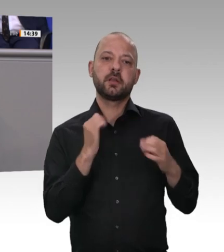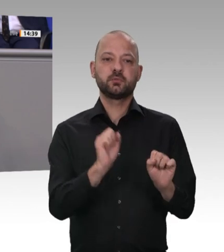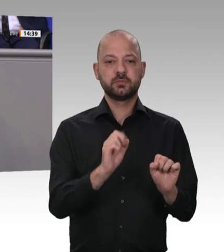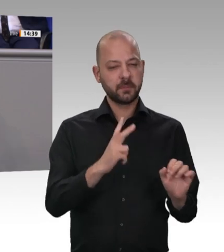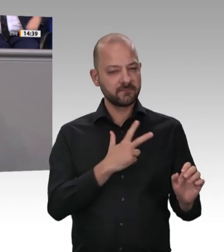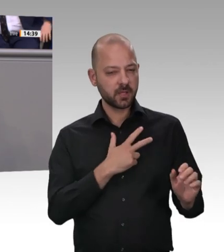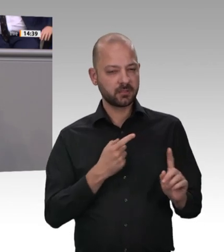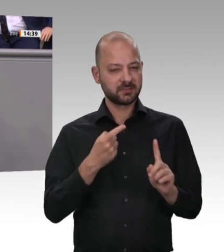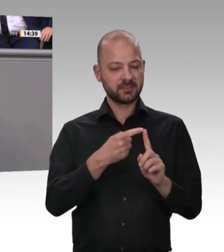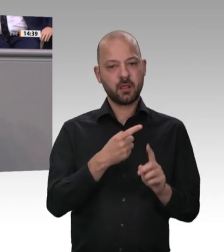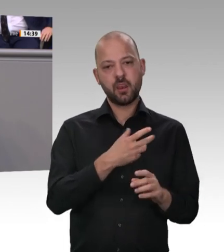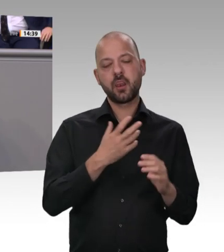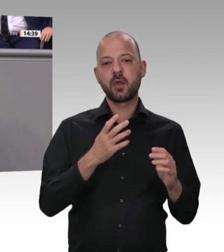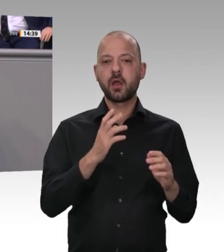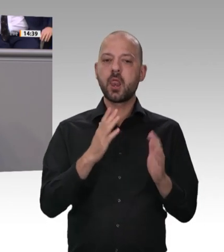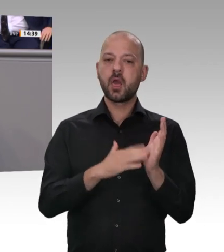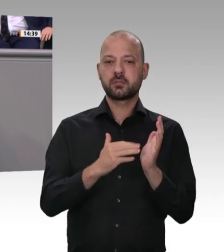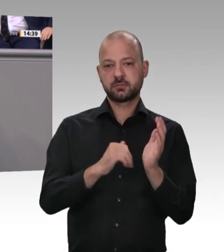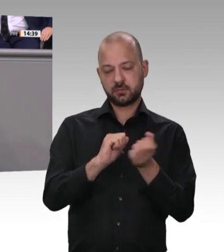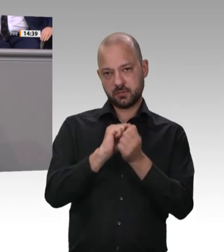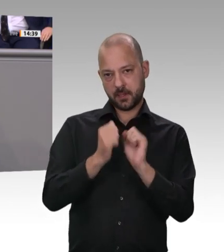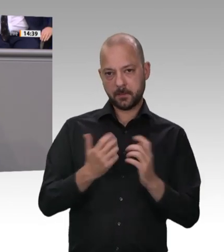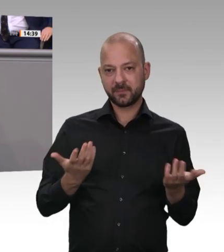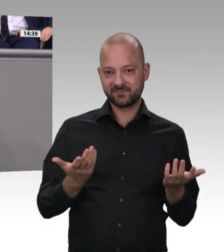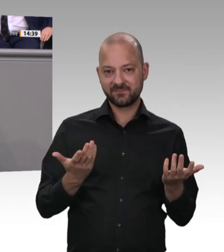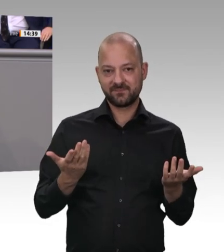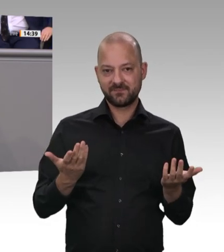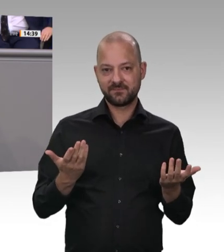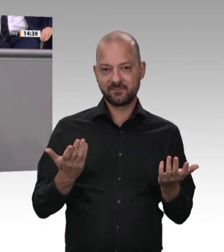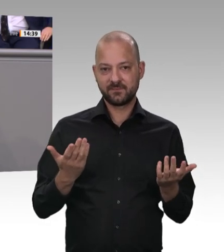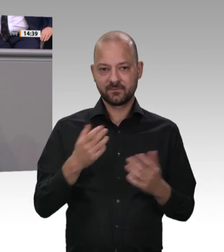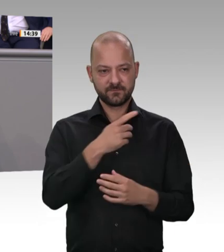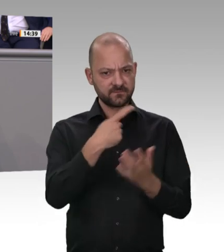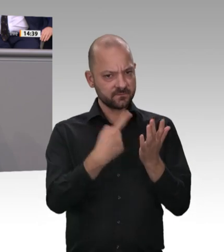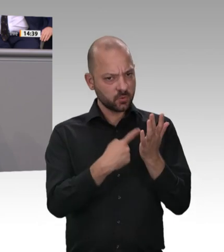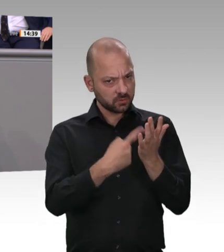der sozialen Marktwirtschaft. An die Adresse von Bündnis 90/Die Grünen muss ich wieder